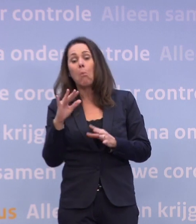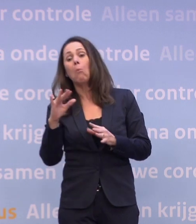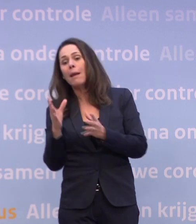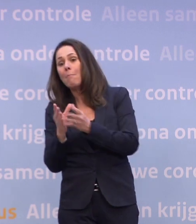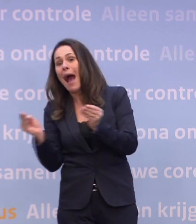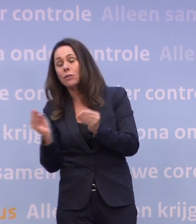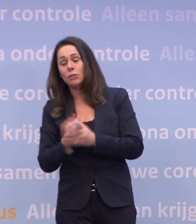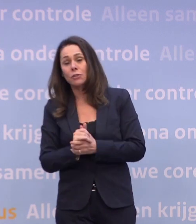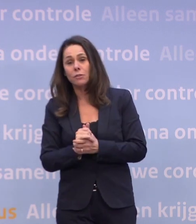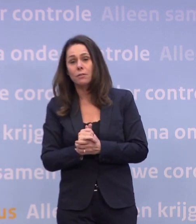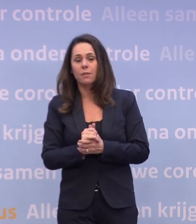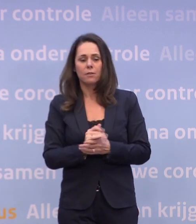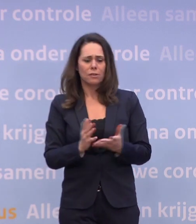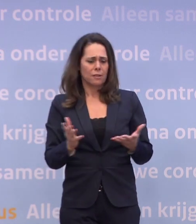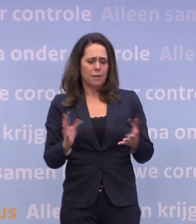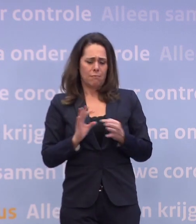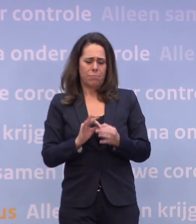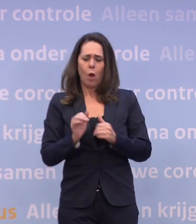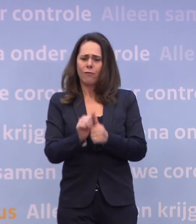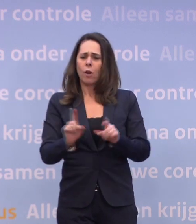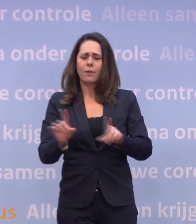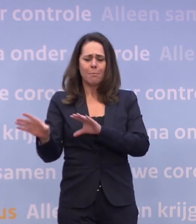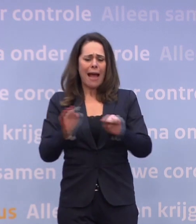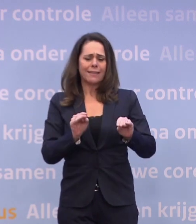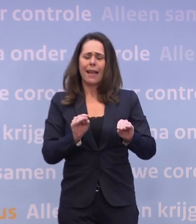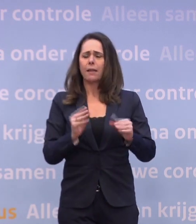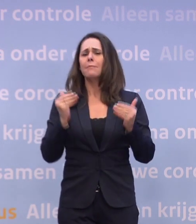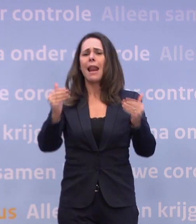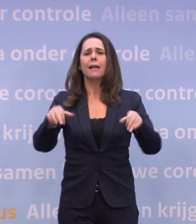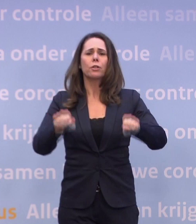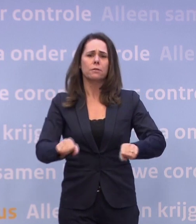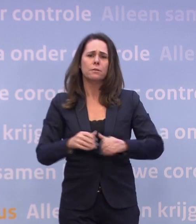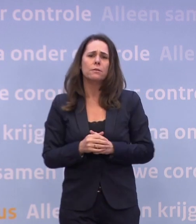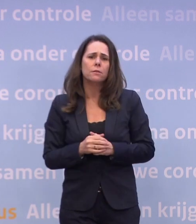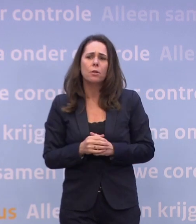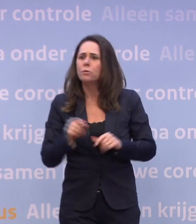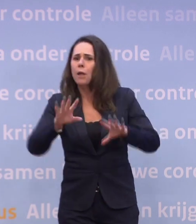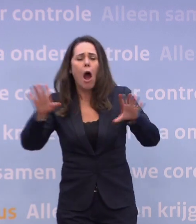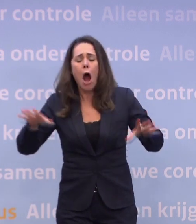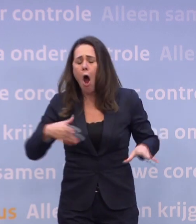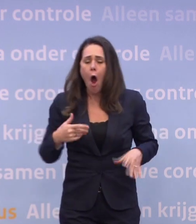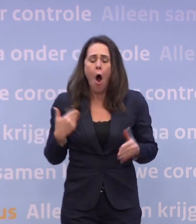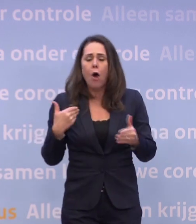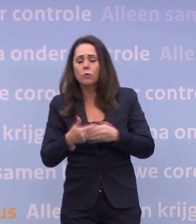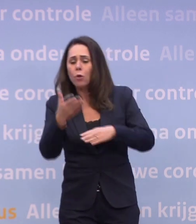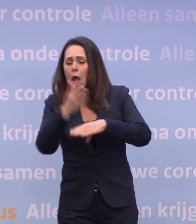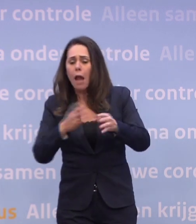...dat moeten we op een nader moment besluiten. Dus laten we niet meteen de conclusie trekken... ...o jee, we zitten tot half maart in die gedeeltelijke lockdown.